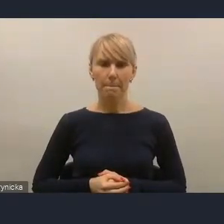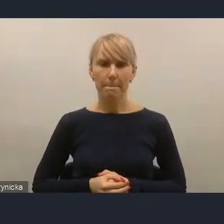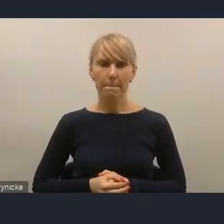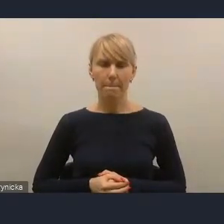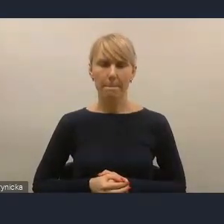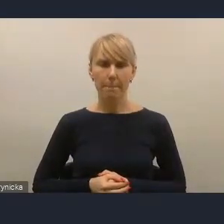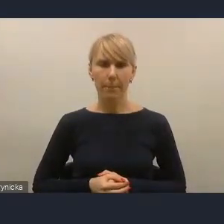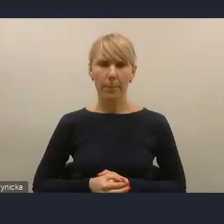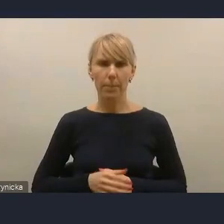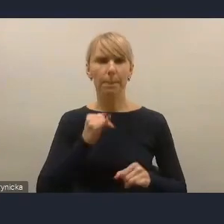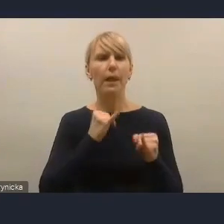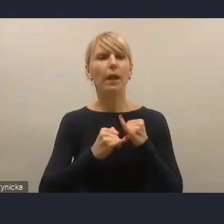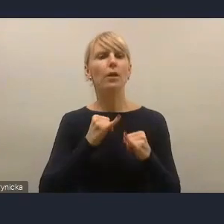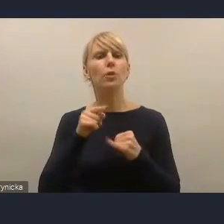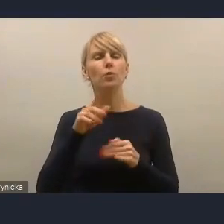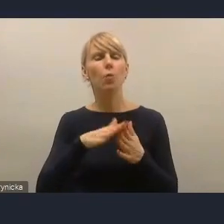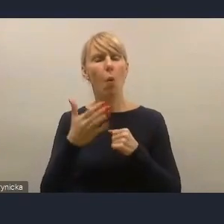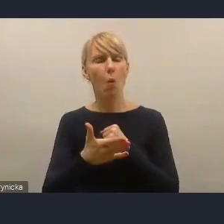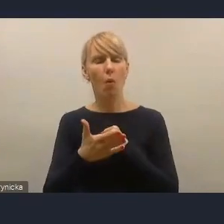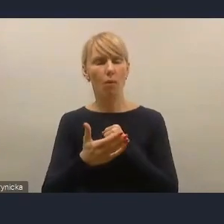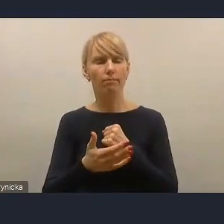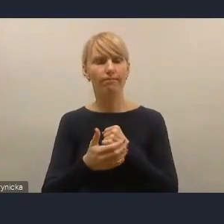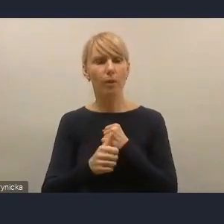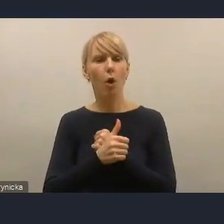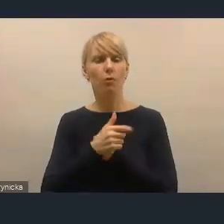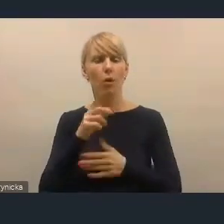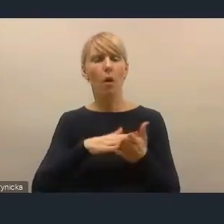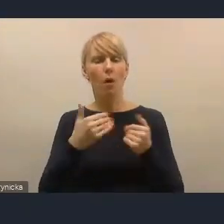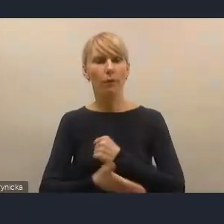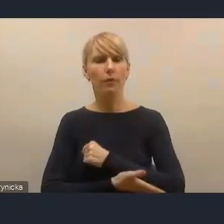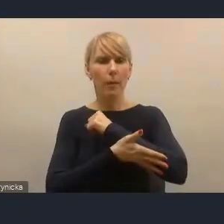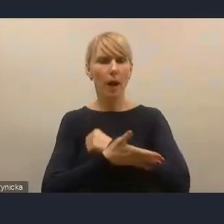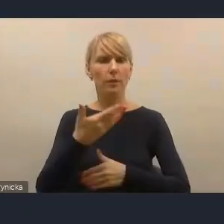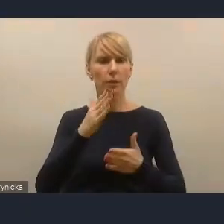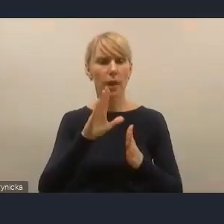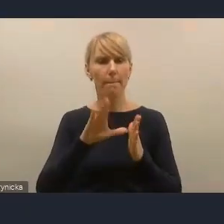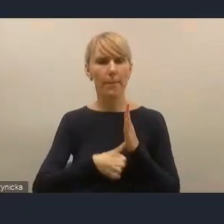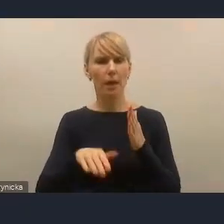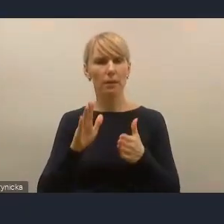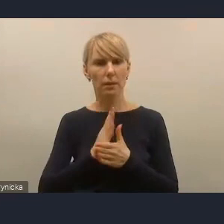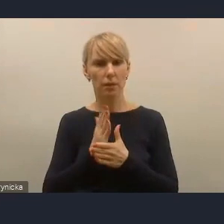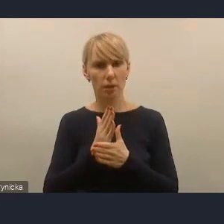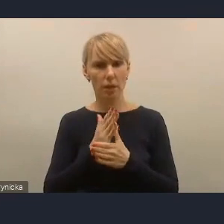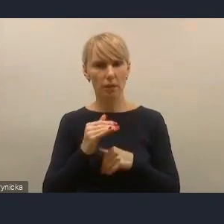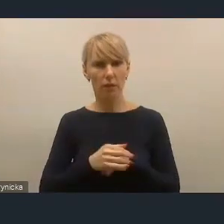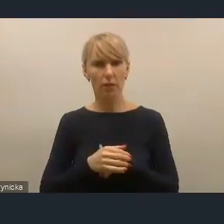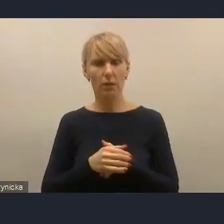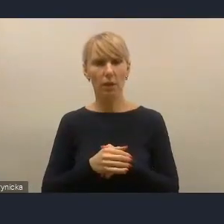natomiast jeżeli chodzi o wsparcie miast czy to średnich, to my to wsparcie kierujemy przede wszystkimi